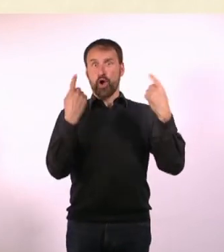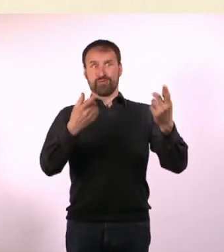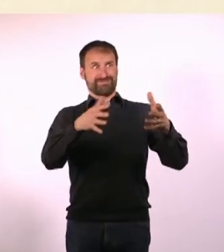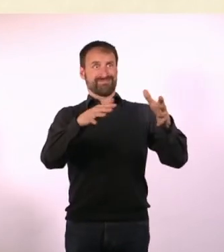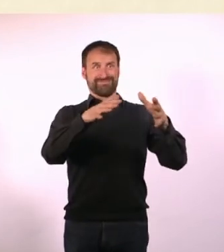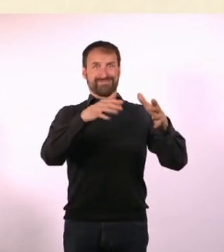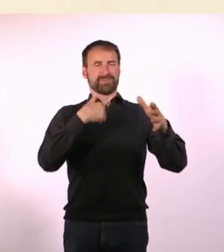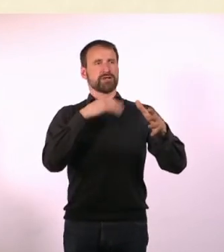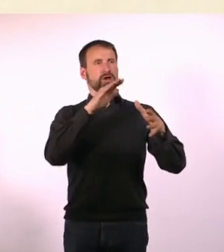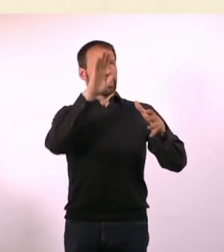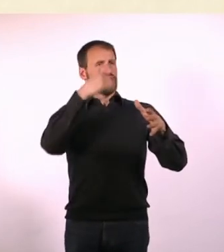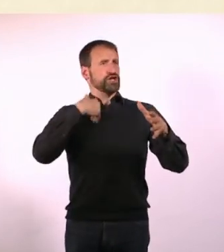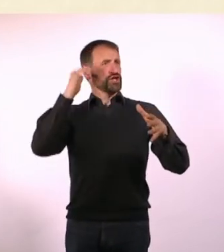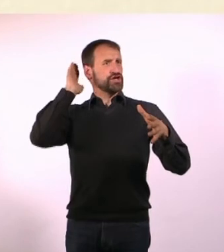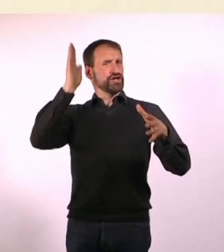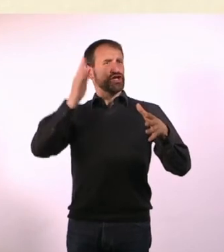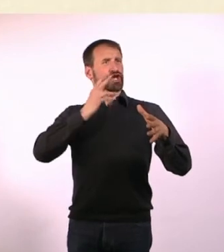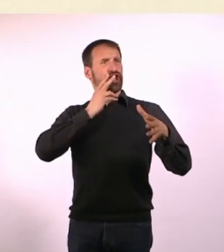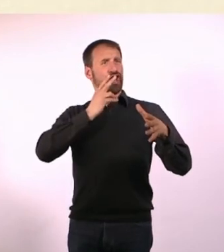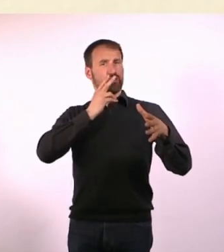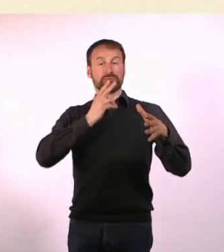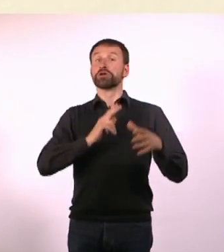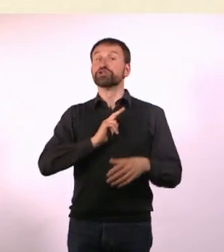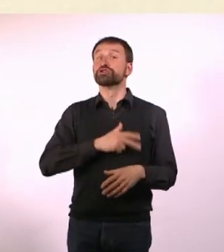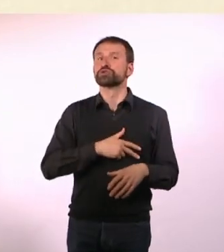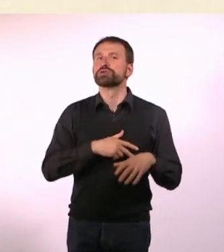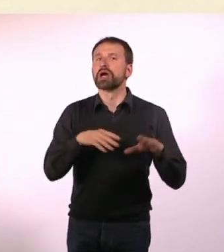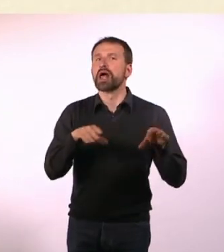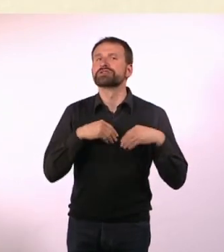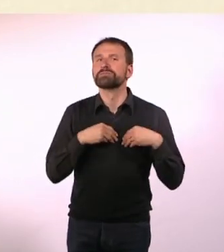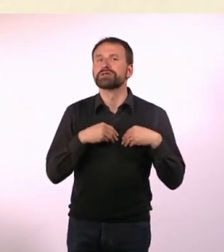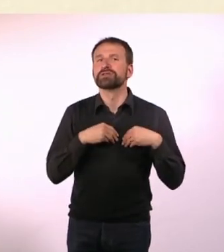Das ist komplett sozial akzeptiert. Wenn ich aber sage: Ich muss mal an die frische Luft!